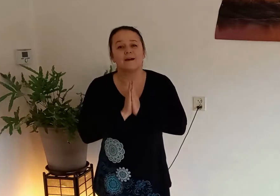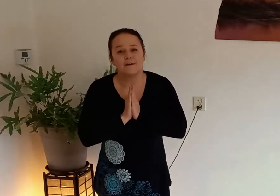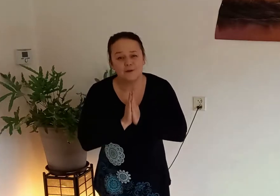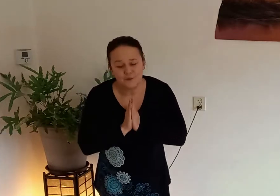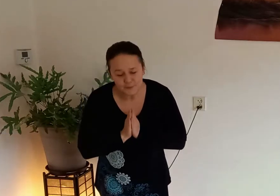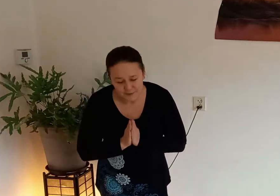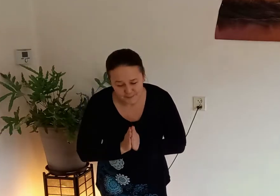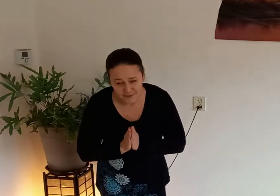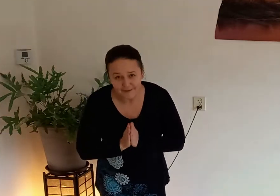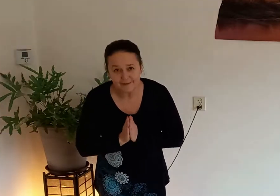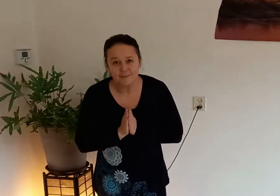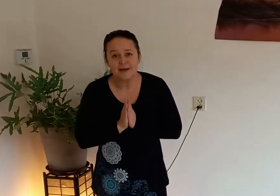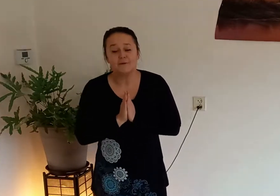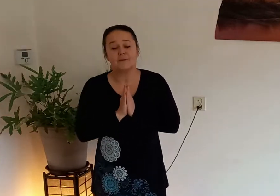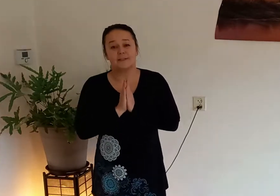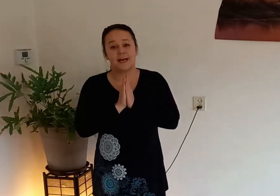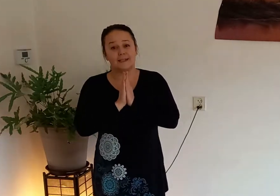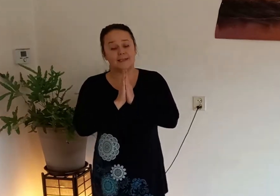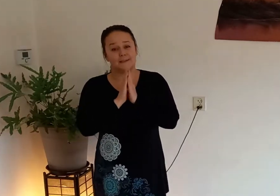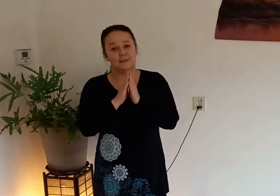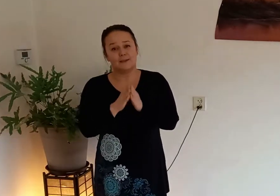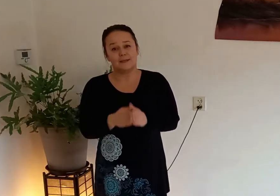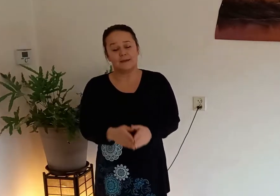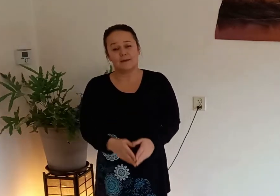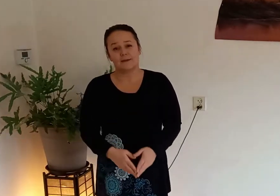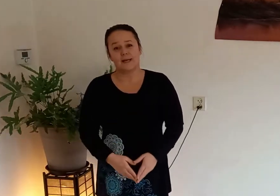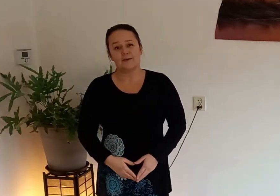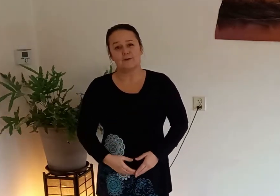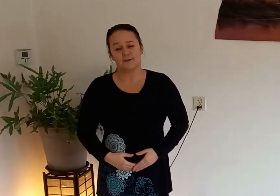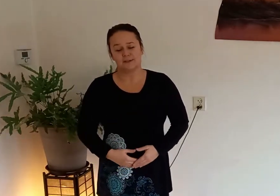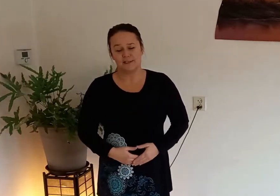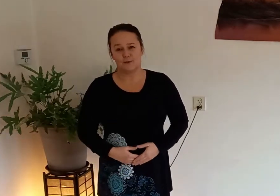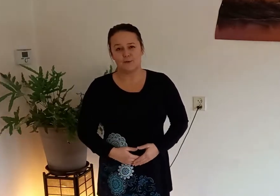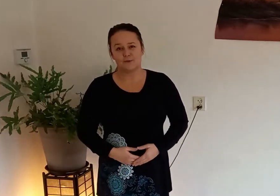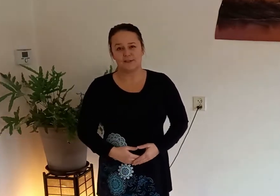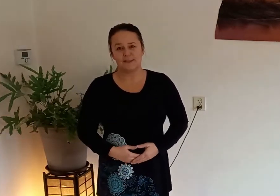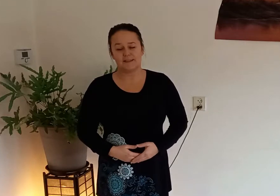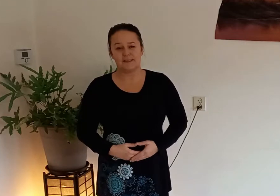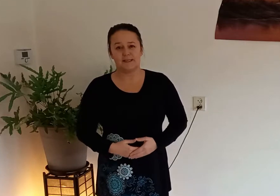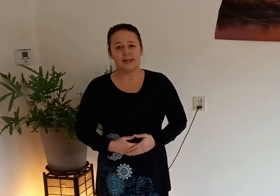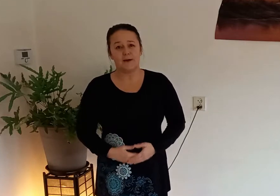goedemorgen allemaal vandaag laat ik jullie een hele korte Qigong routine zien